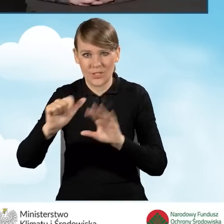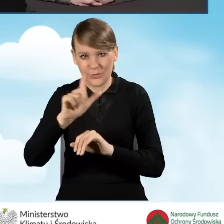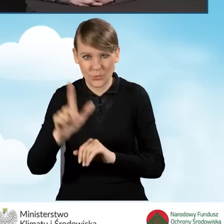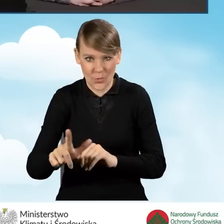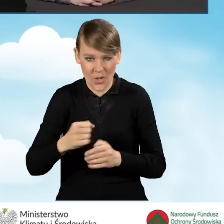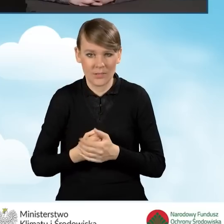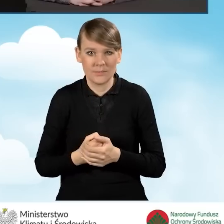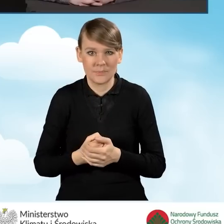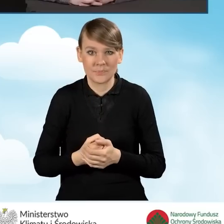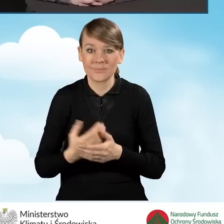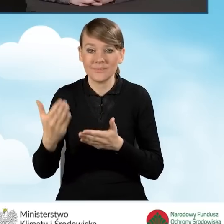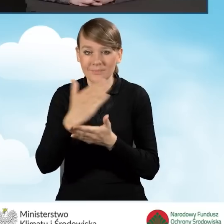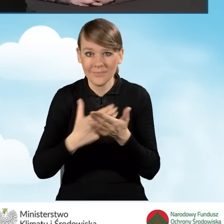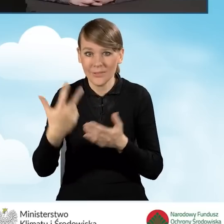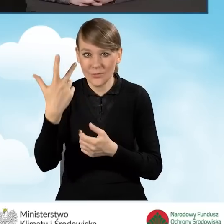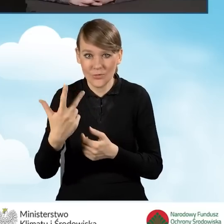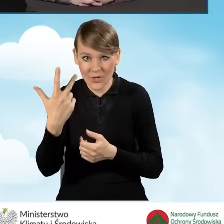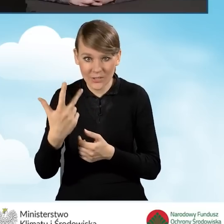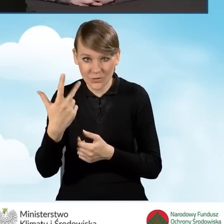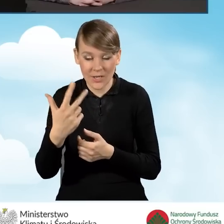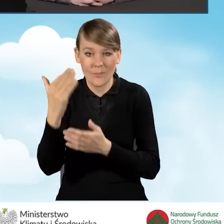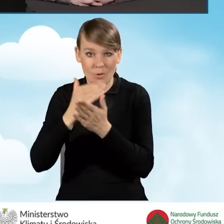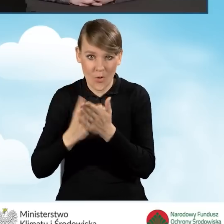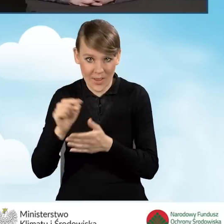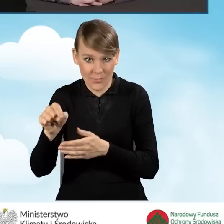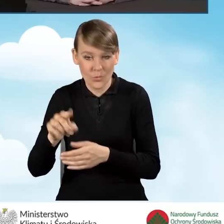W części trzeciej programu można złożyć pięć wniosków,